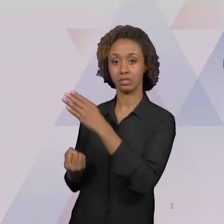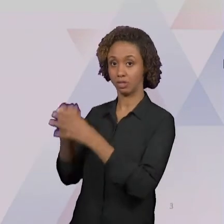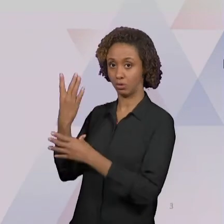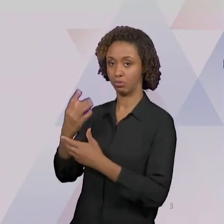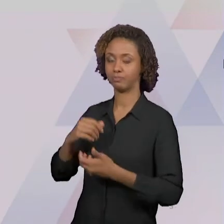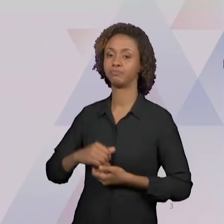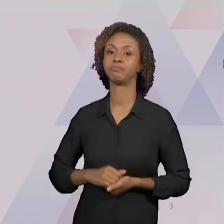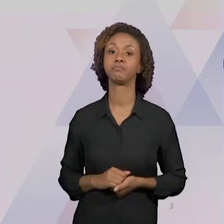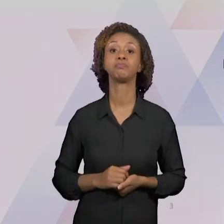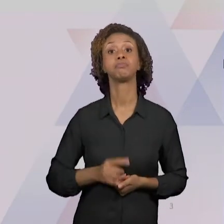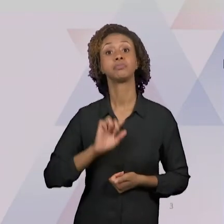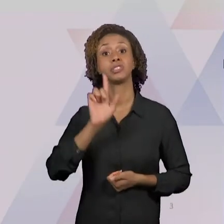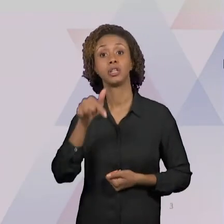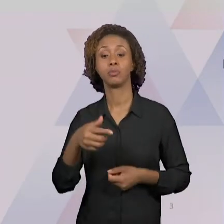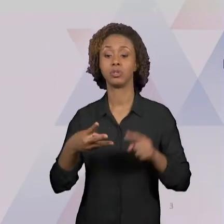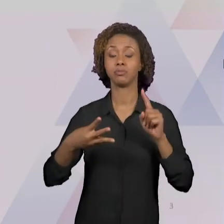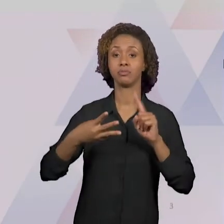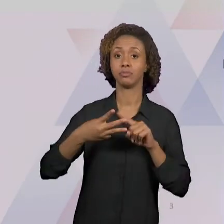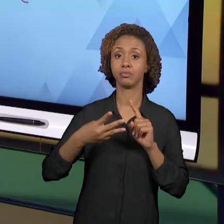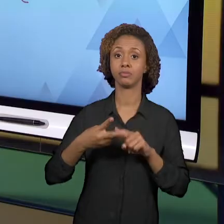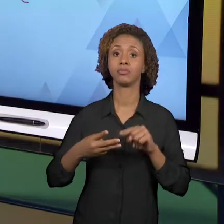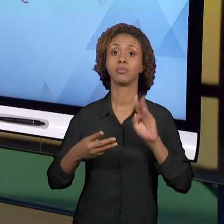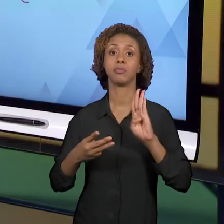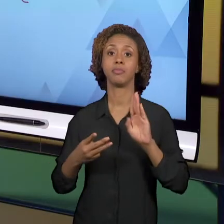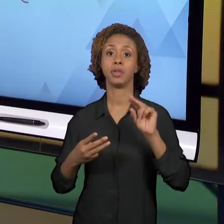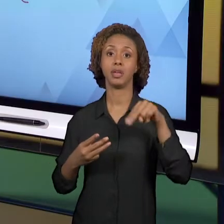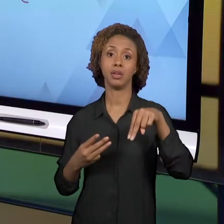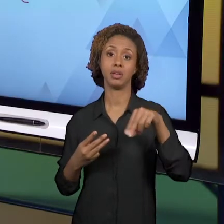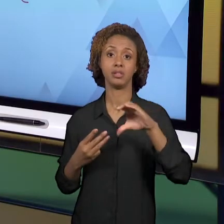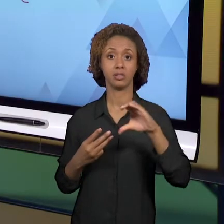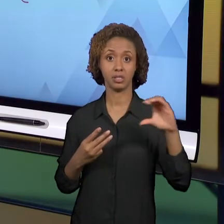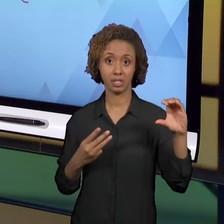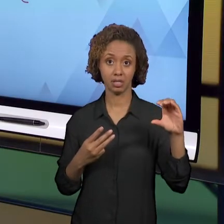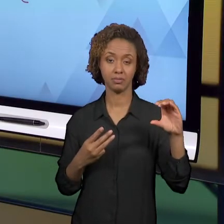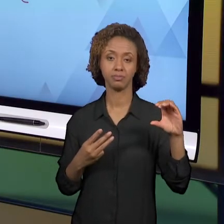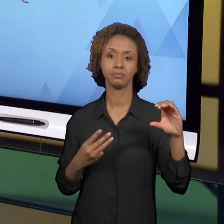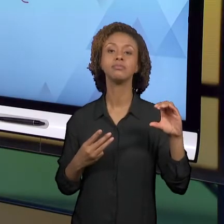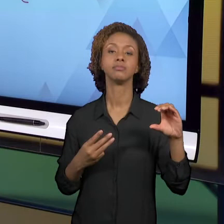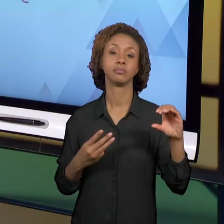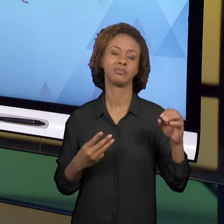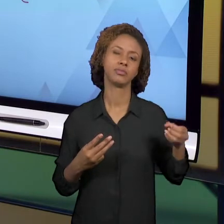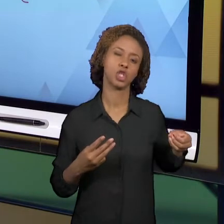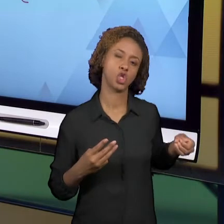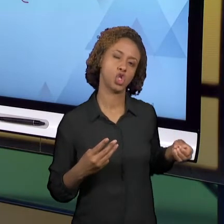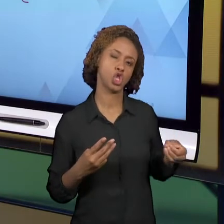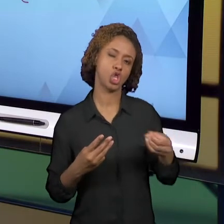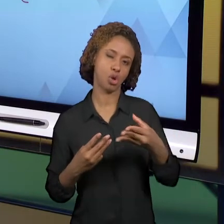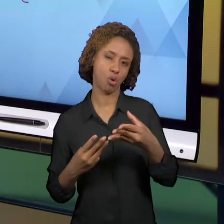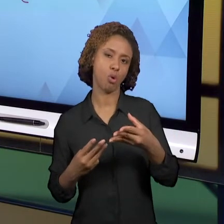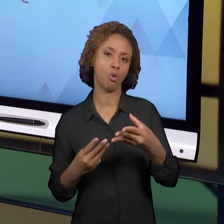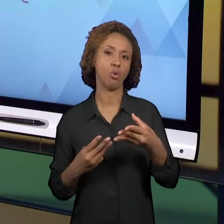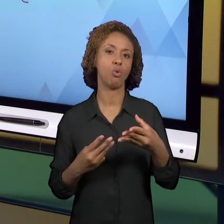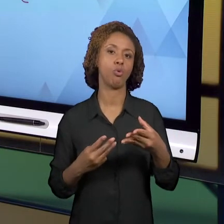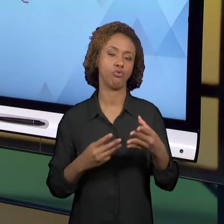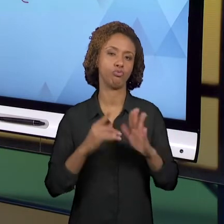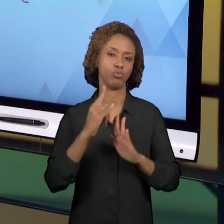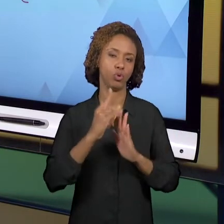NACIONAL COMUM CURRICULAR - RECENTEMENTE IMPLEMENTADA. É UM DOCUMENTO TAMBÉM DA ESFERA